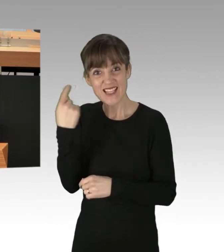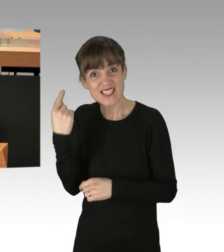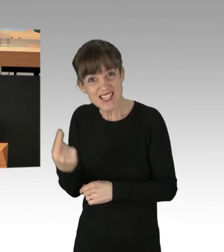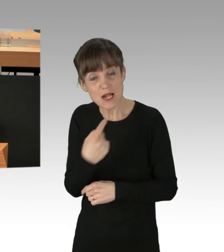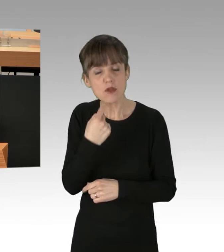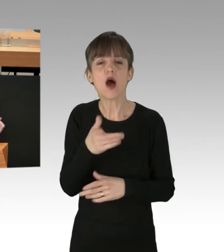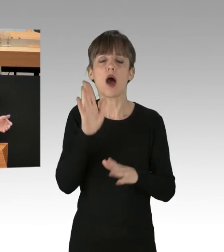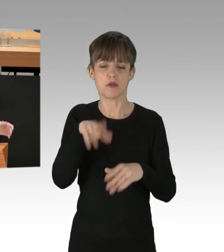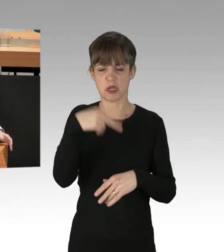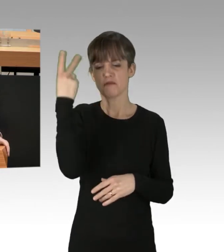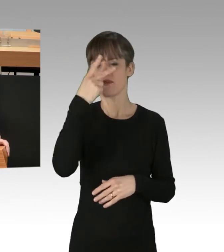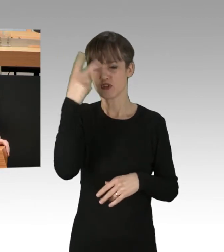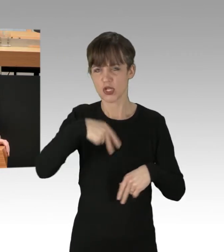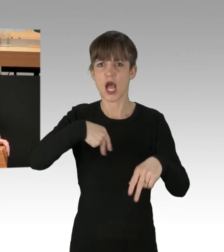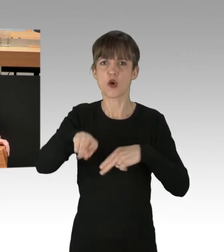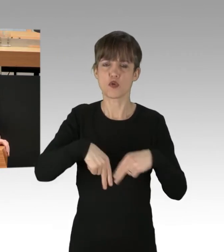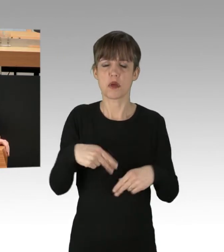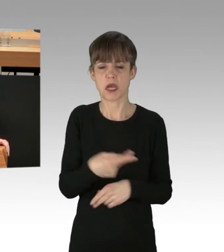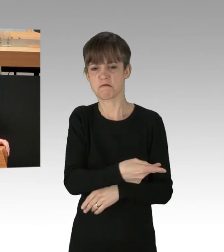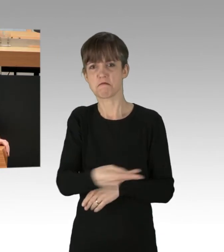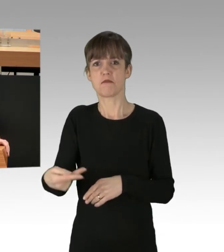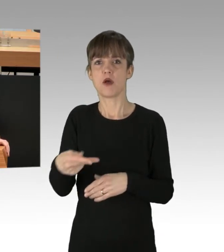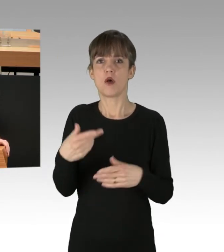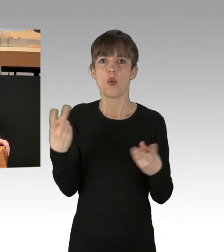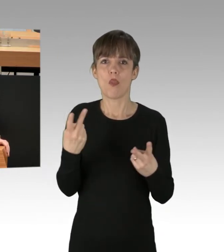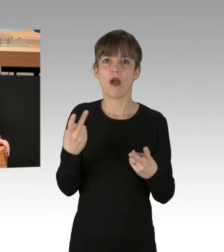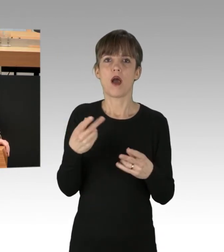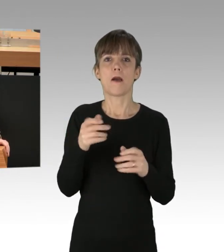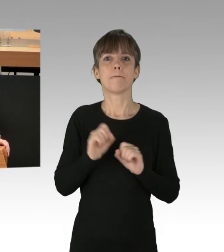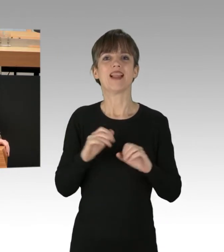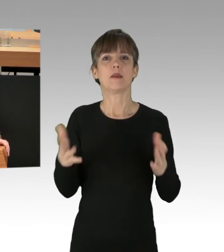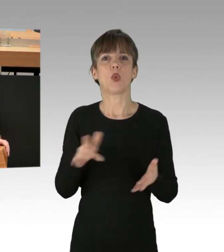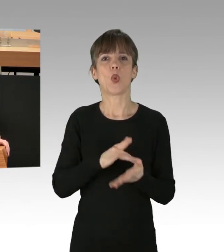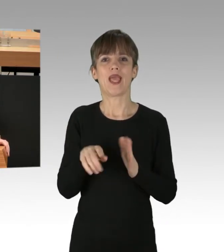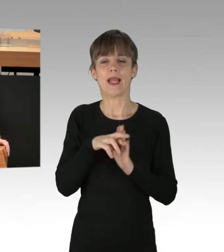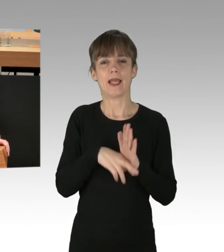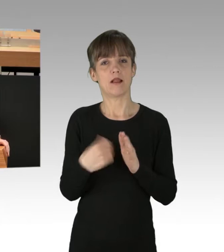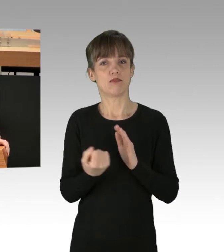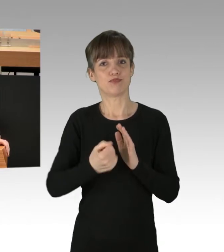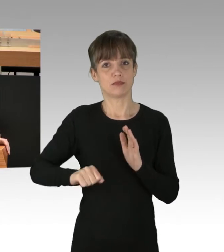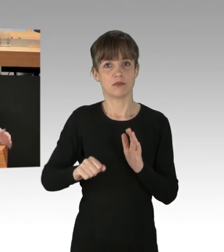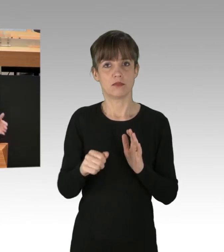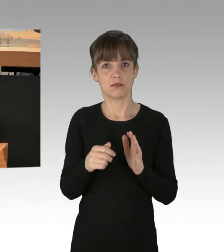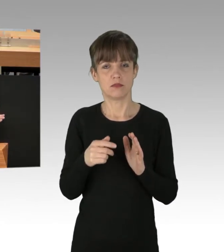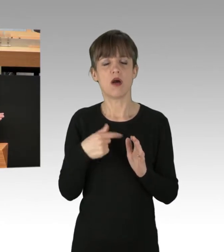und für das Ankleben oder das Missachten von Hygieneregeln in der Pandemie durch gute Gefährder haben, dann müssen Sie,